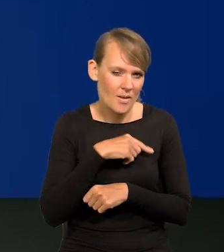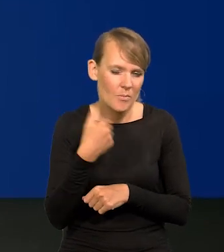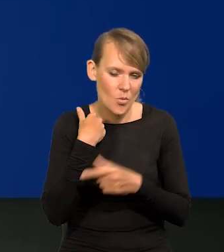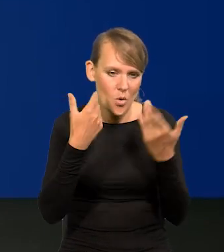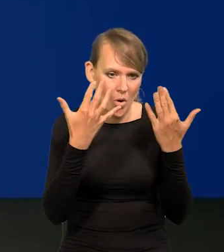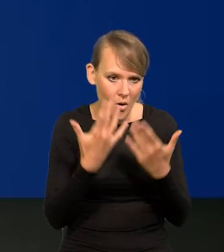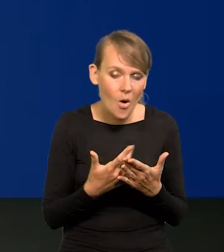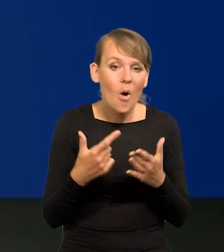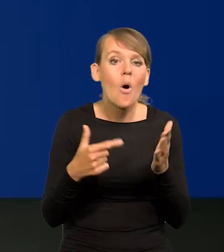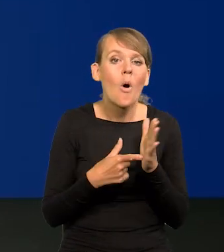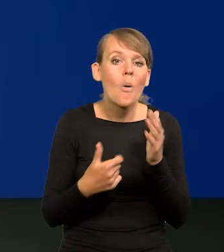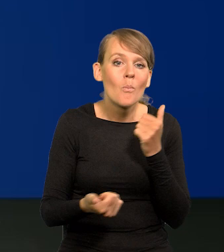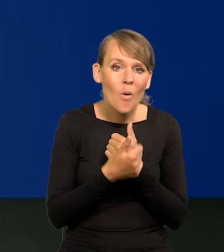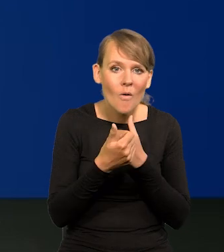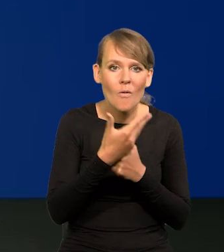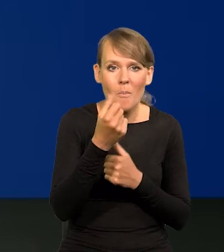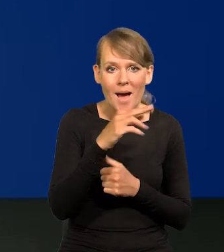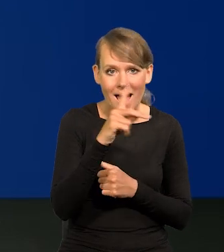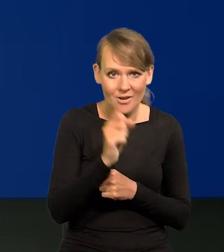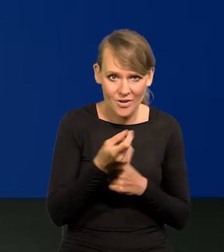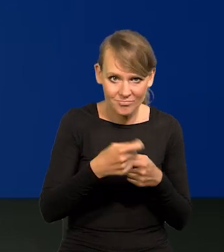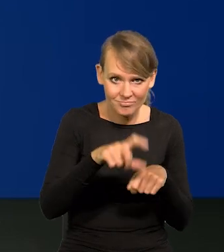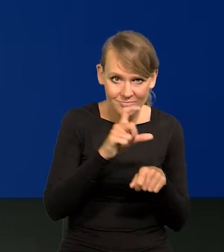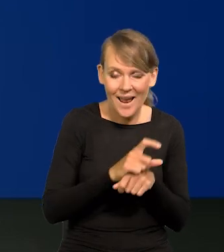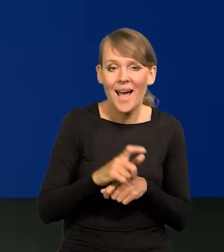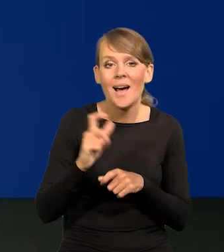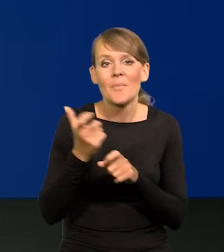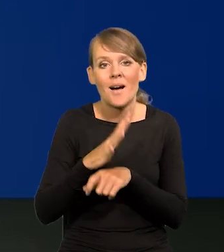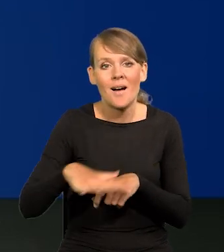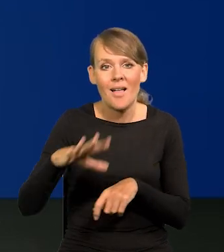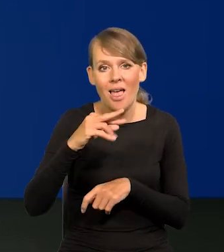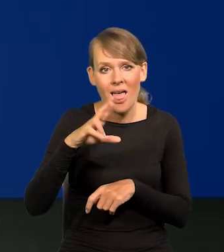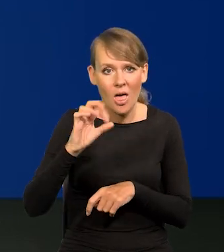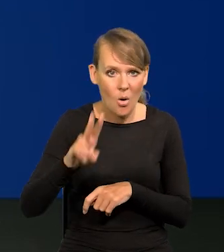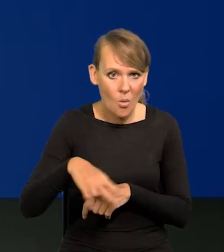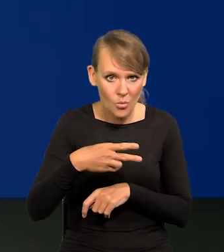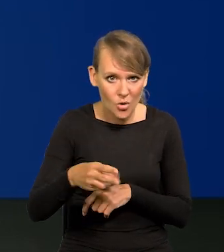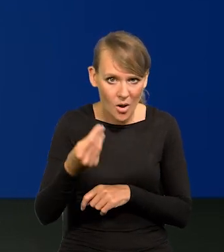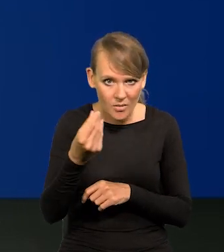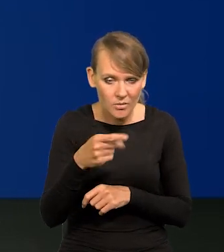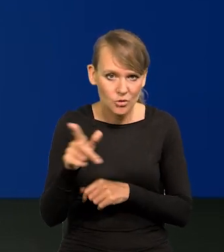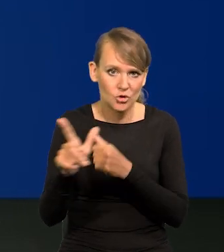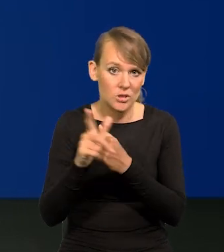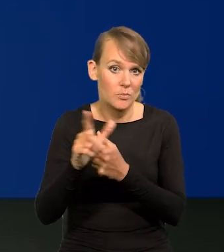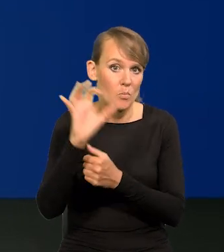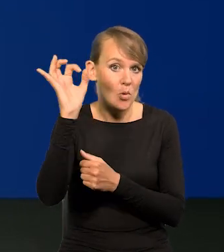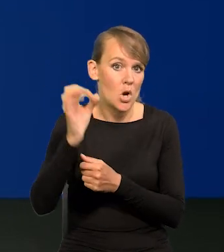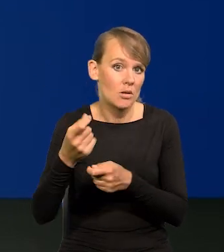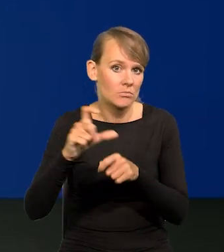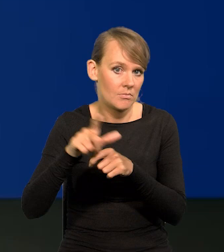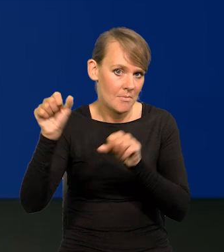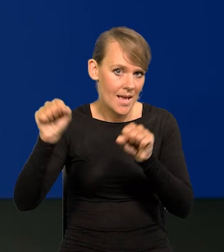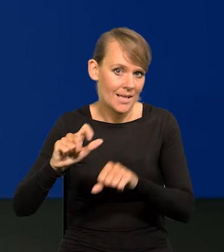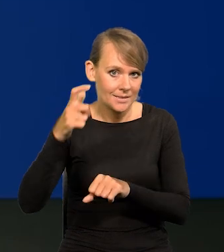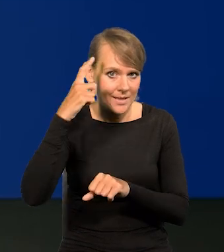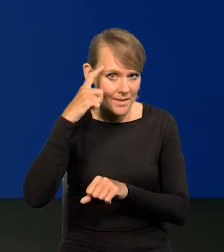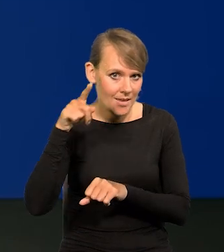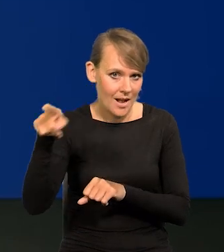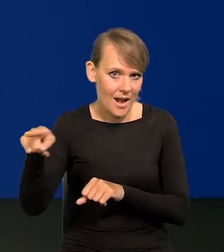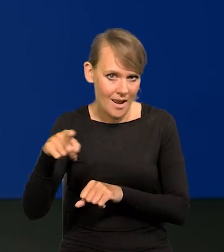z powodu wzrostu marż, w krajach strefy euro 70% według tego, co podaje Bank Centralny Europejski i Pani Lagarde.